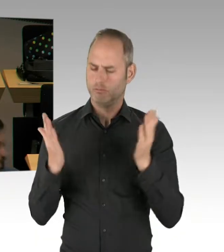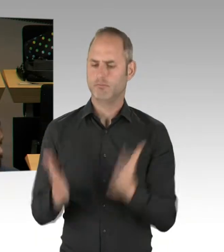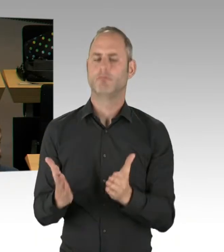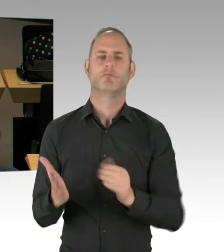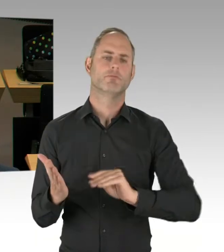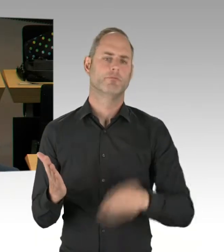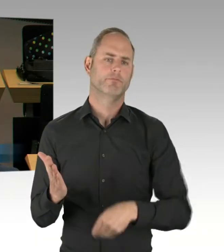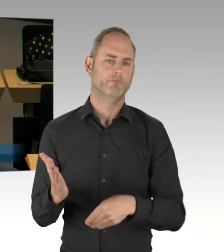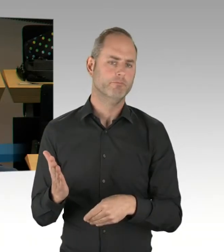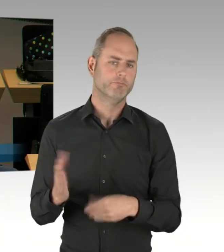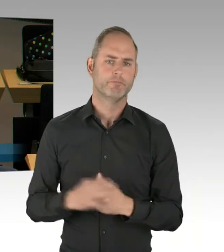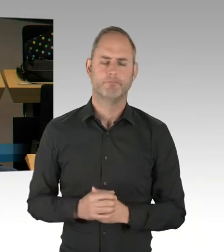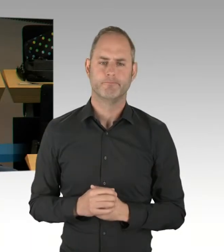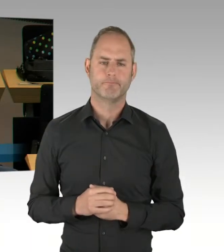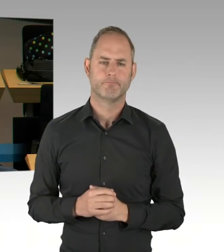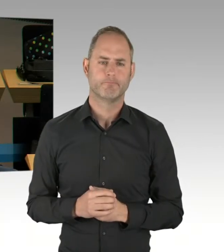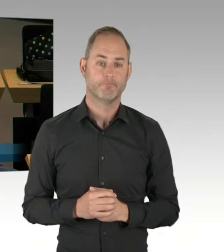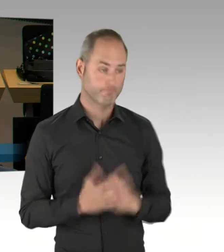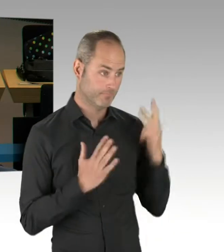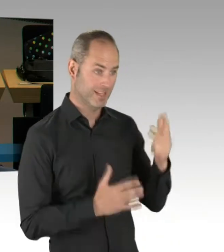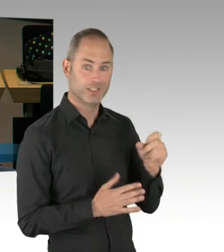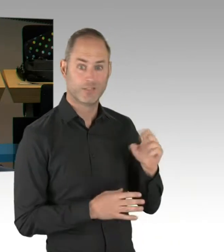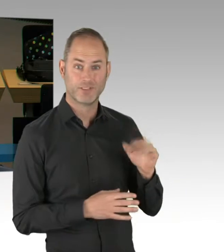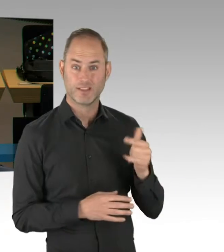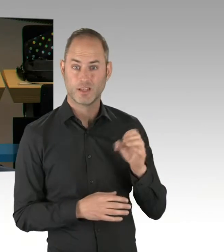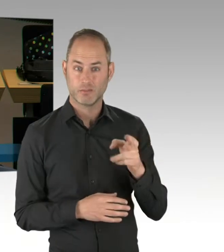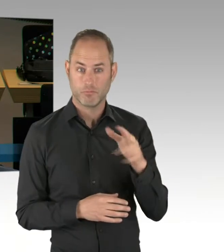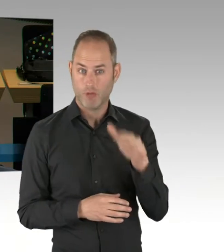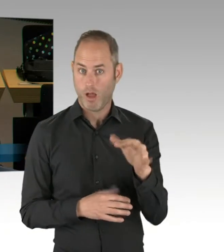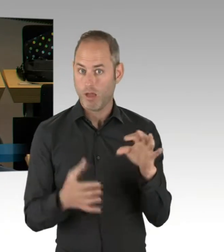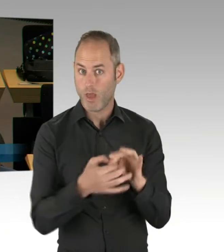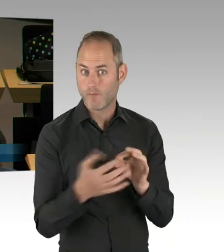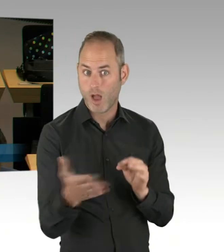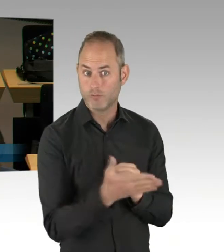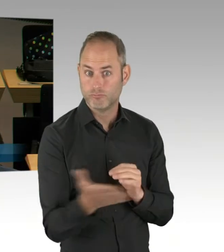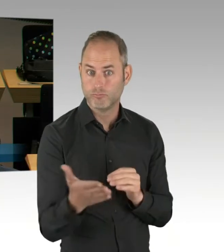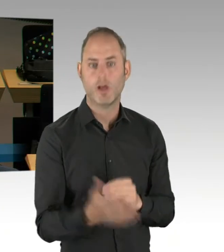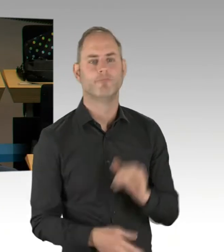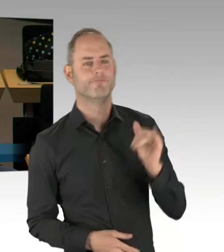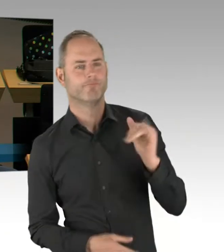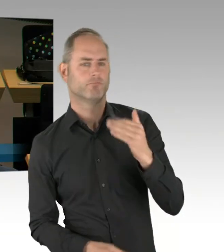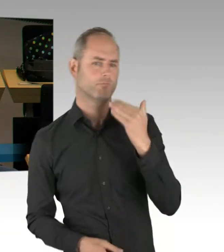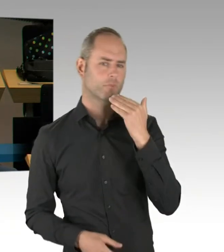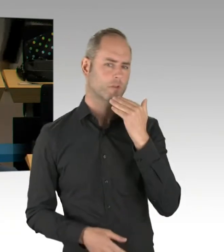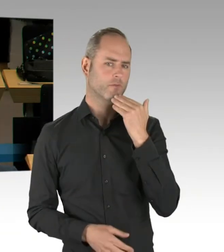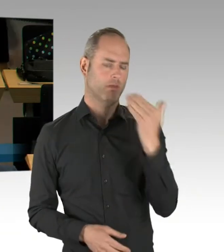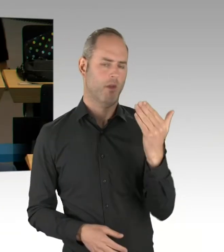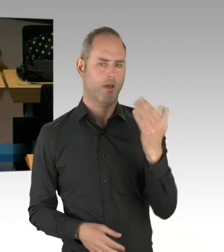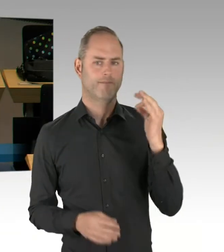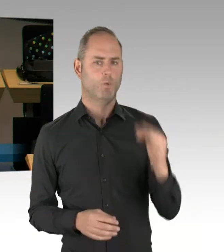(Rednerwechsel) Vielen Dank für die vage Antwort. Ich frage, ob bei dieser Vereinbarung am 14. Mai